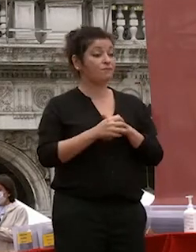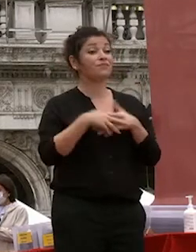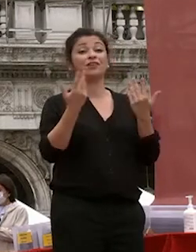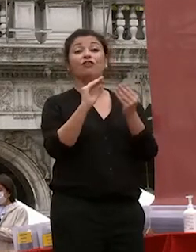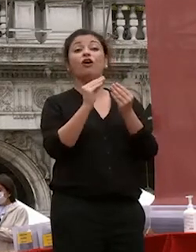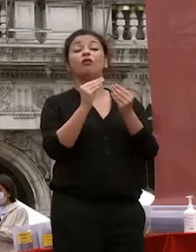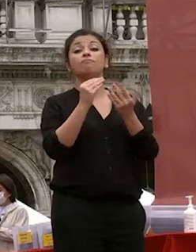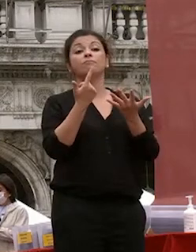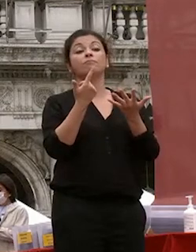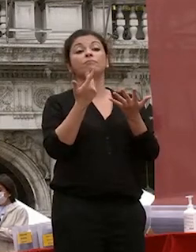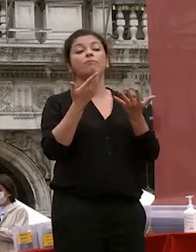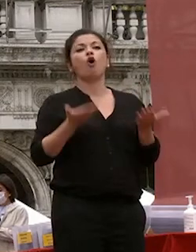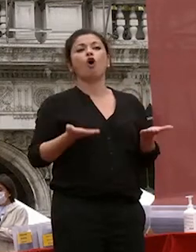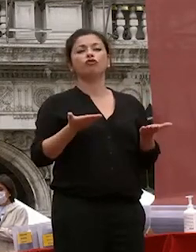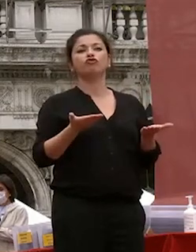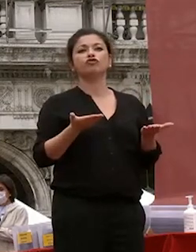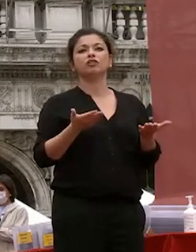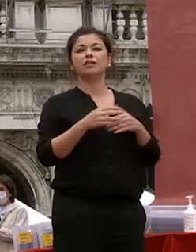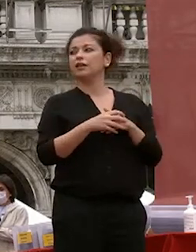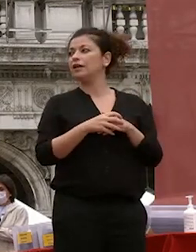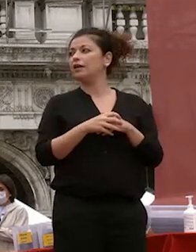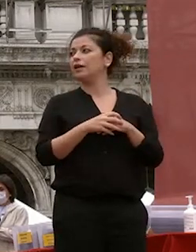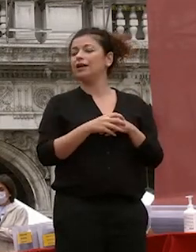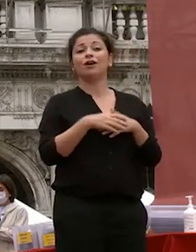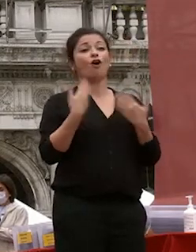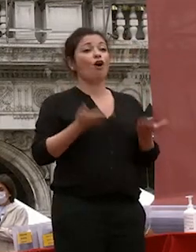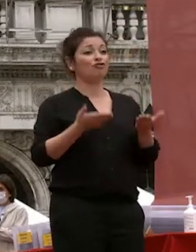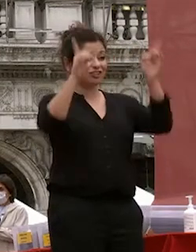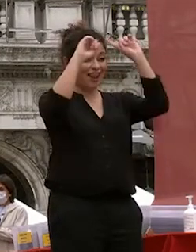voi oggi poi vi laureate avete sviluppato un